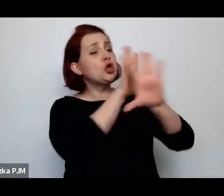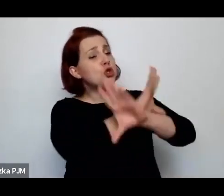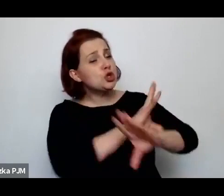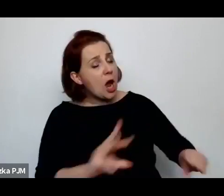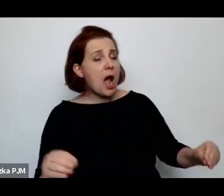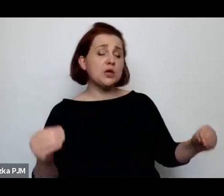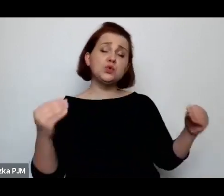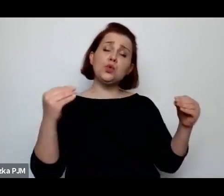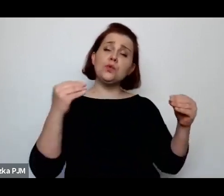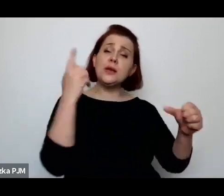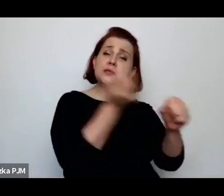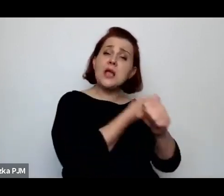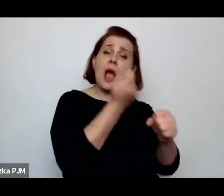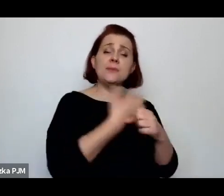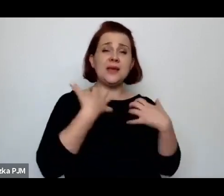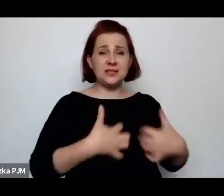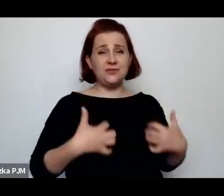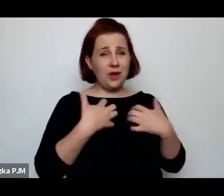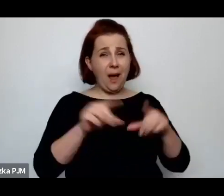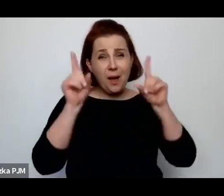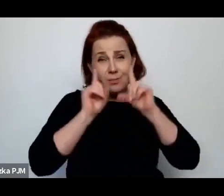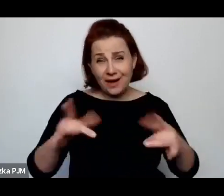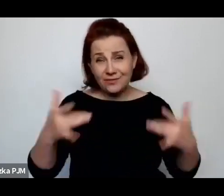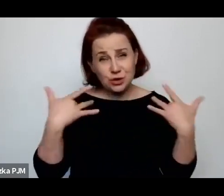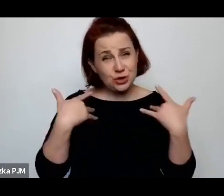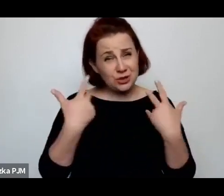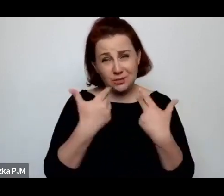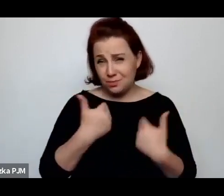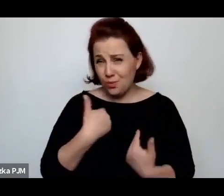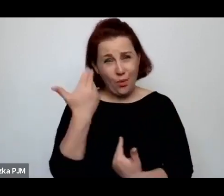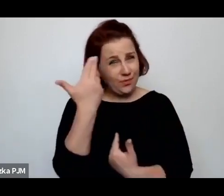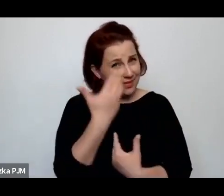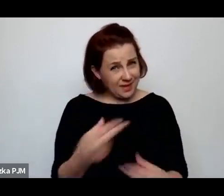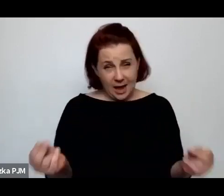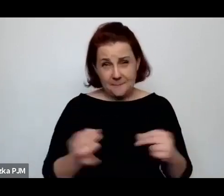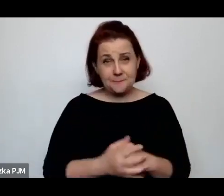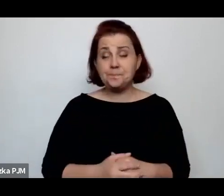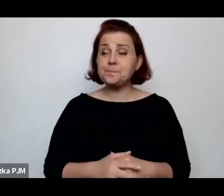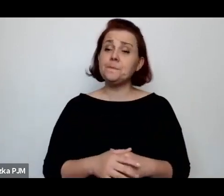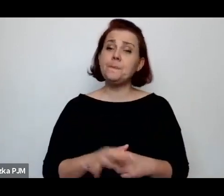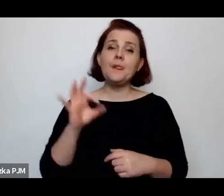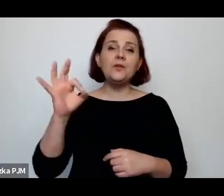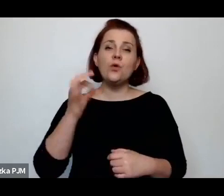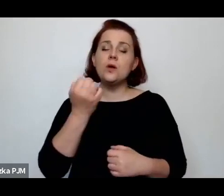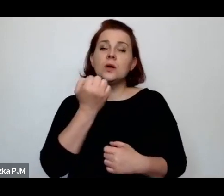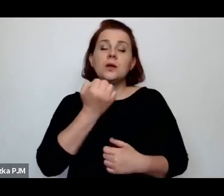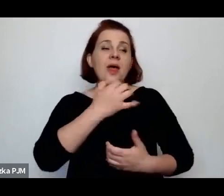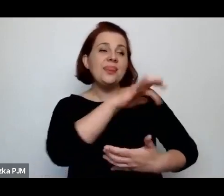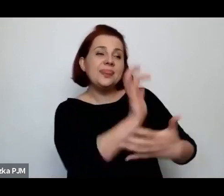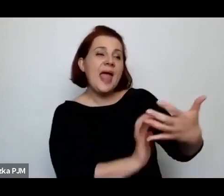Otóż czegoś takiego na pewno nie było, natomiast ten jej bardzo taki emocjonalny teskt